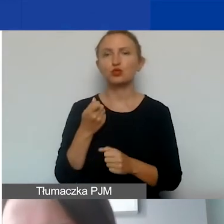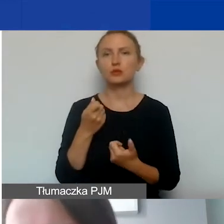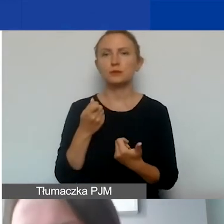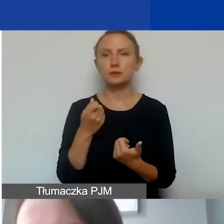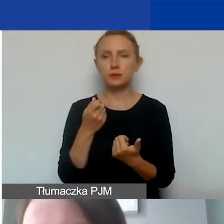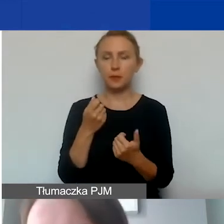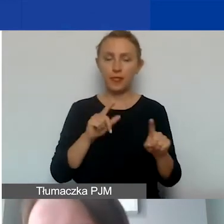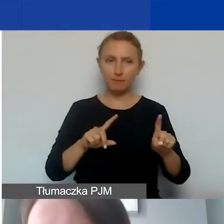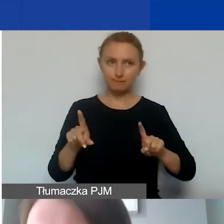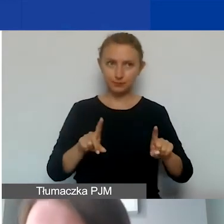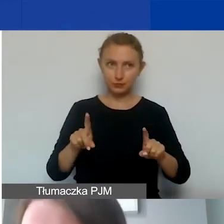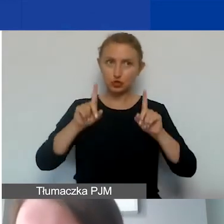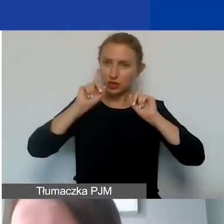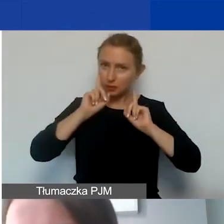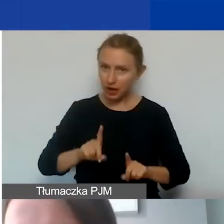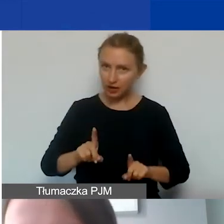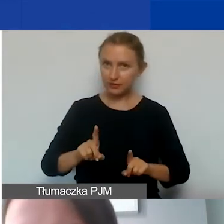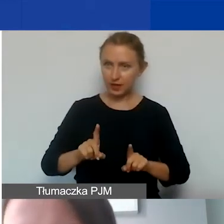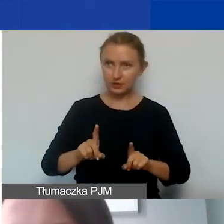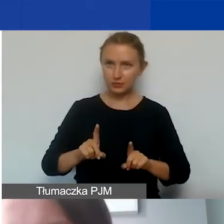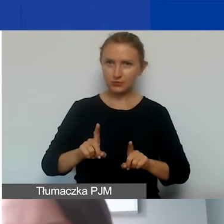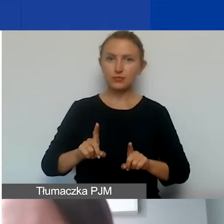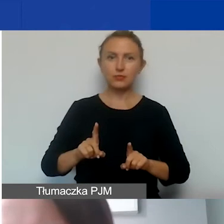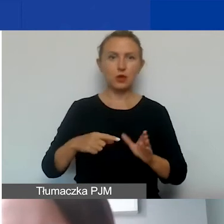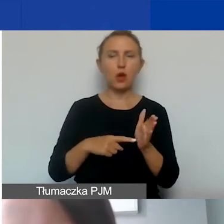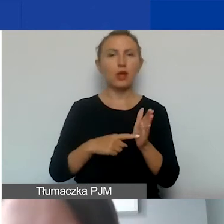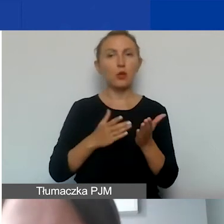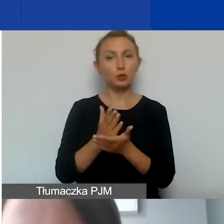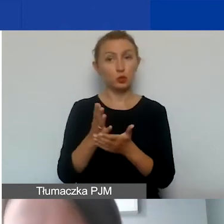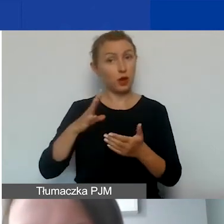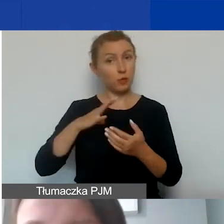czyli czy faktycznie dana usługa została wykonana.